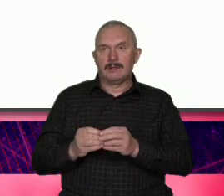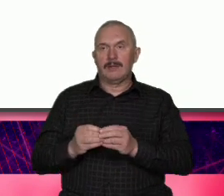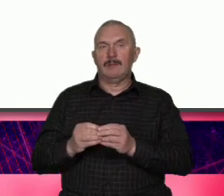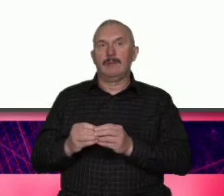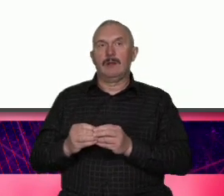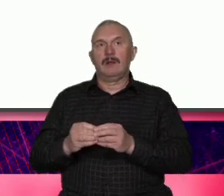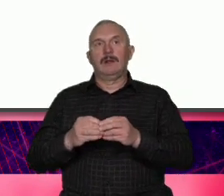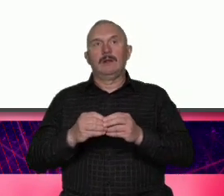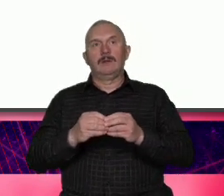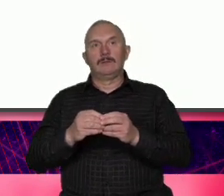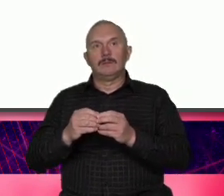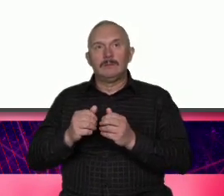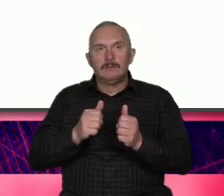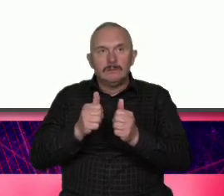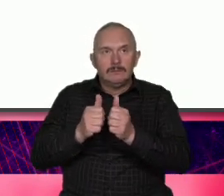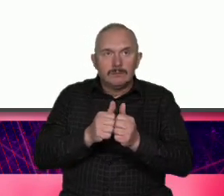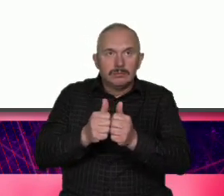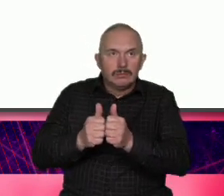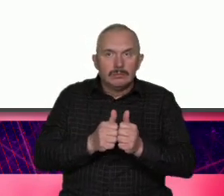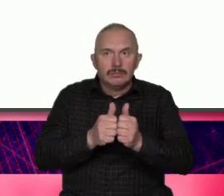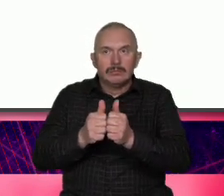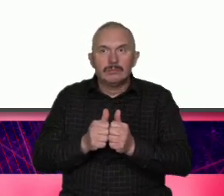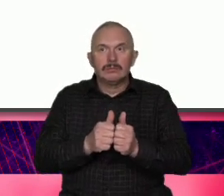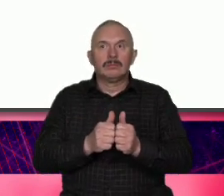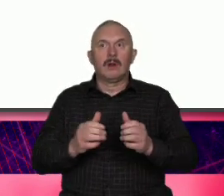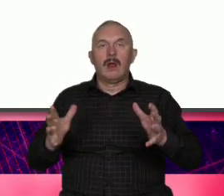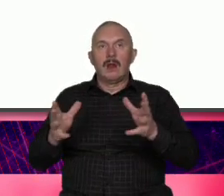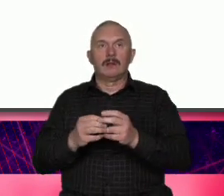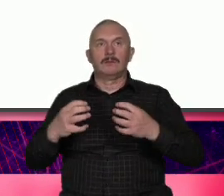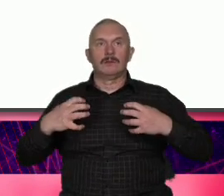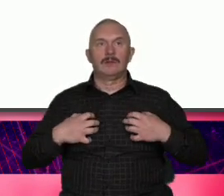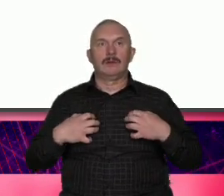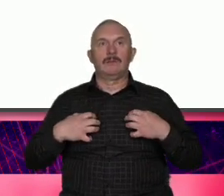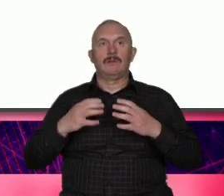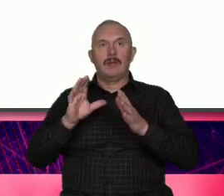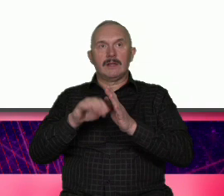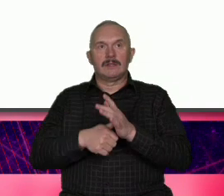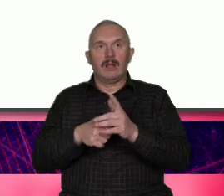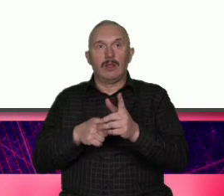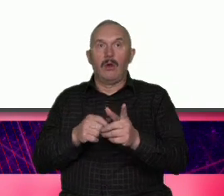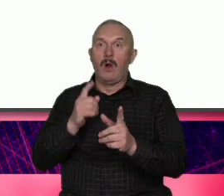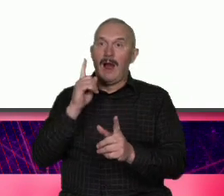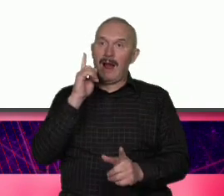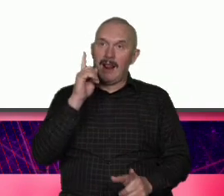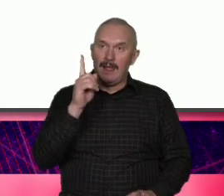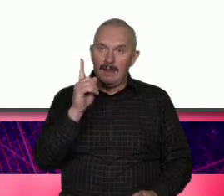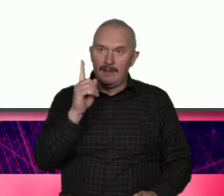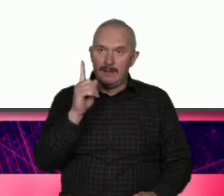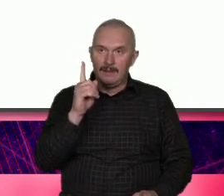się za nie odpowiedzialni czyli to ale powoduje że możemy powiedzieć że